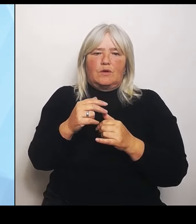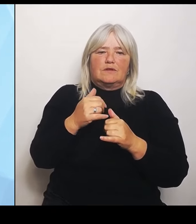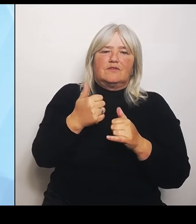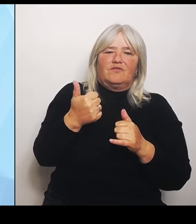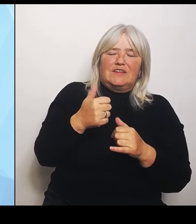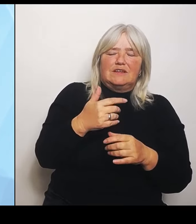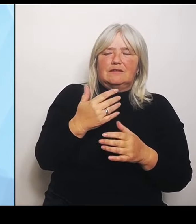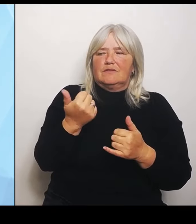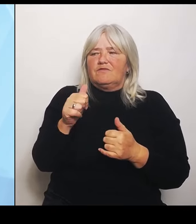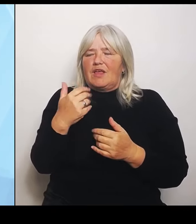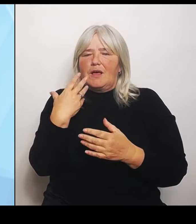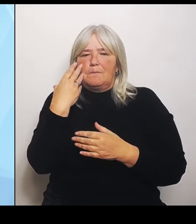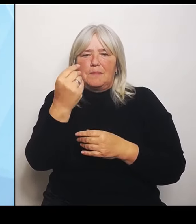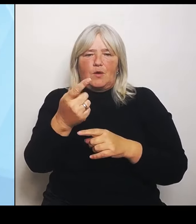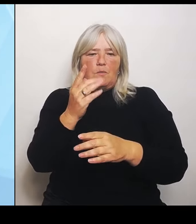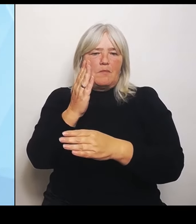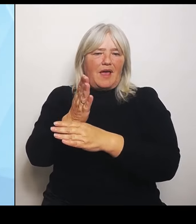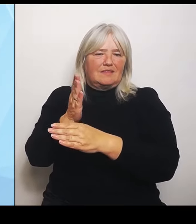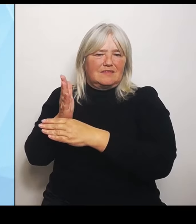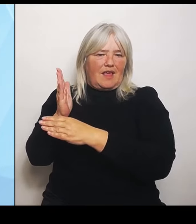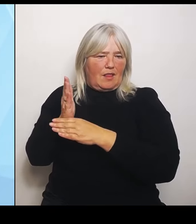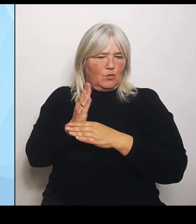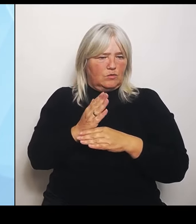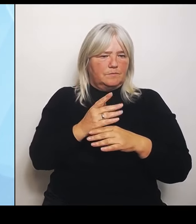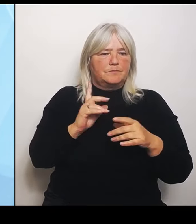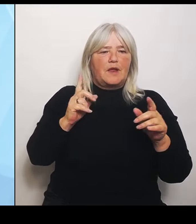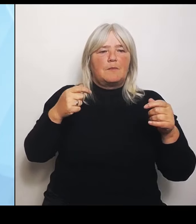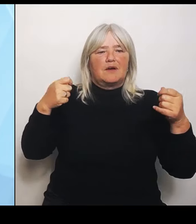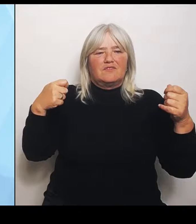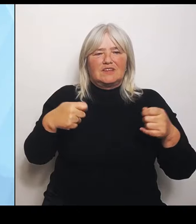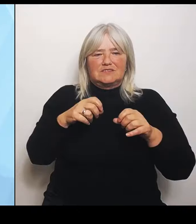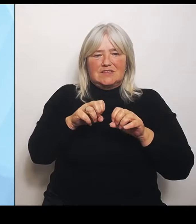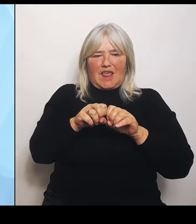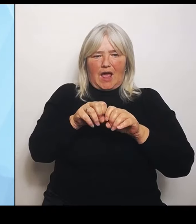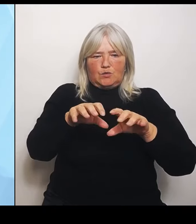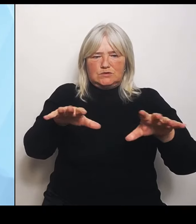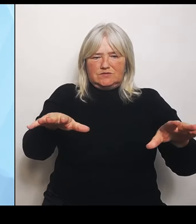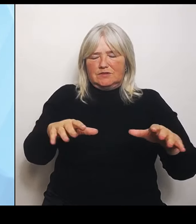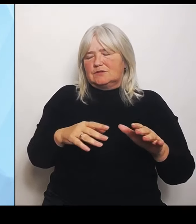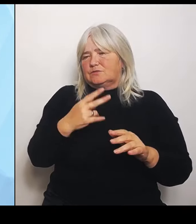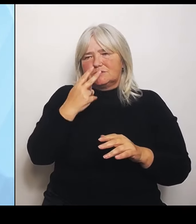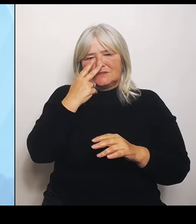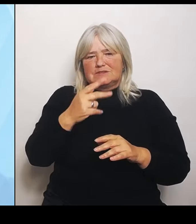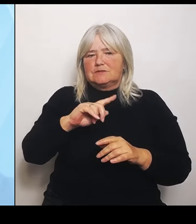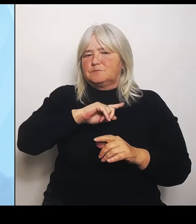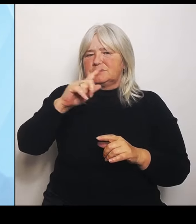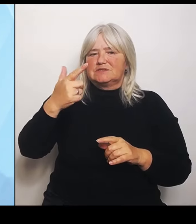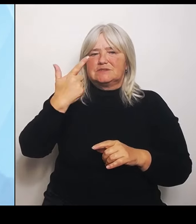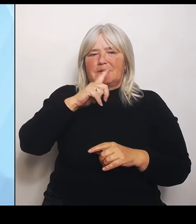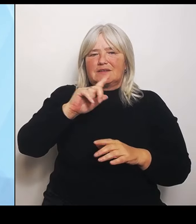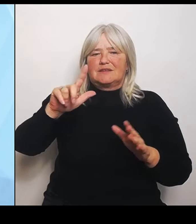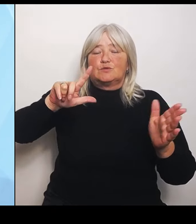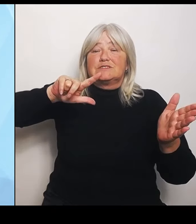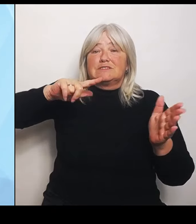Auswirkungen zeigt sich erst 2027, also erst dann wird sozusagen die Reform auch finanziell scharf geschaltet.